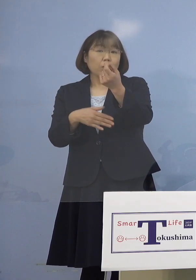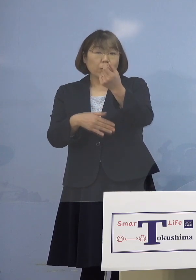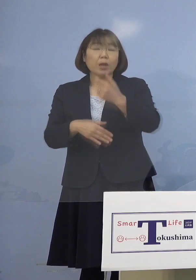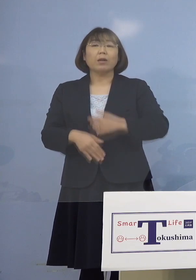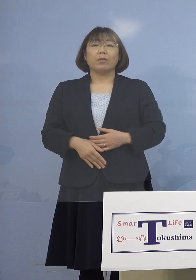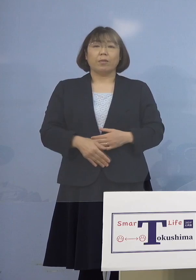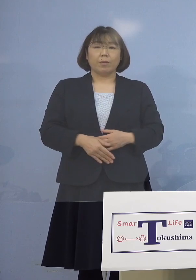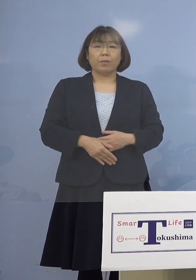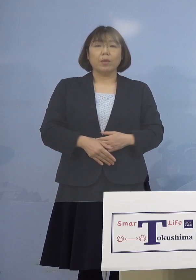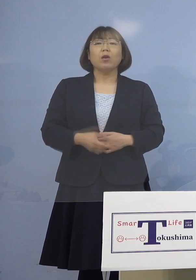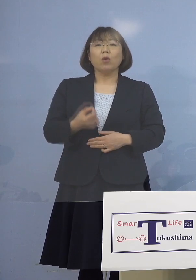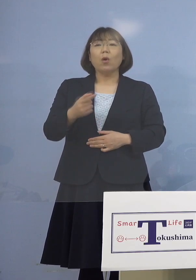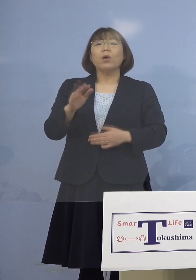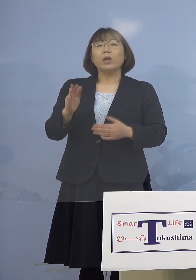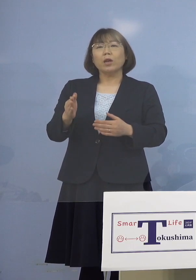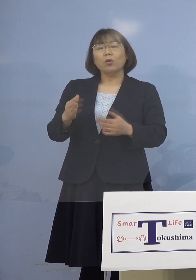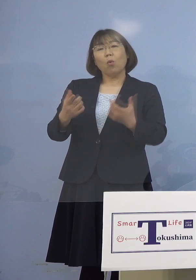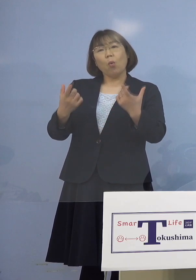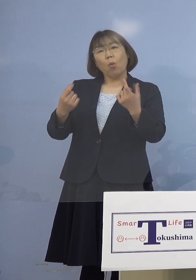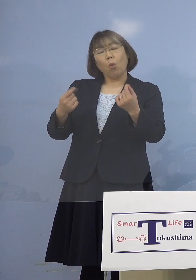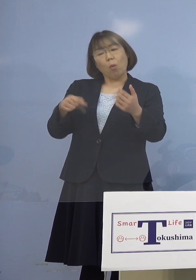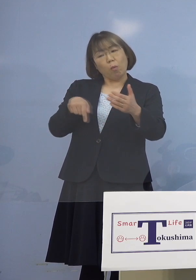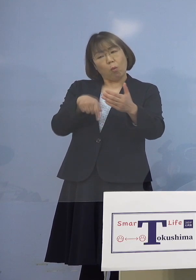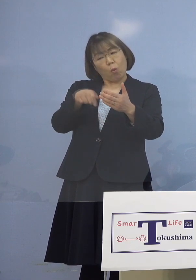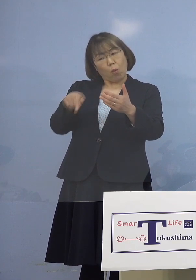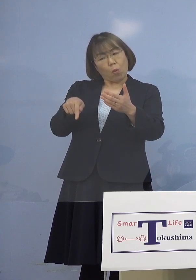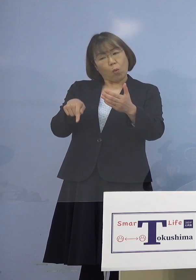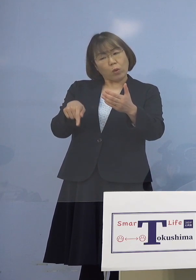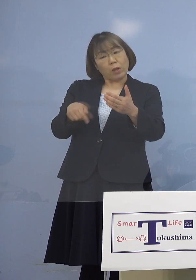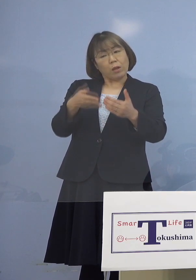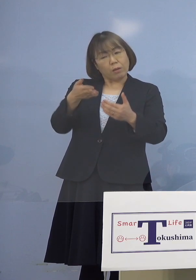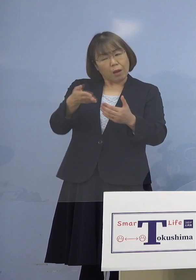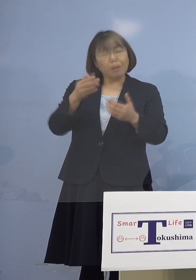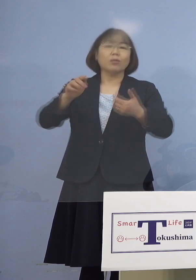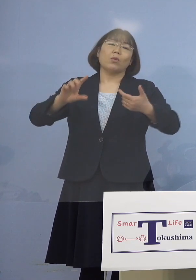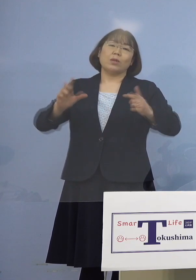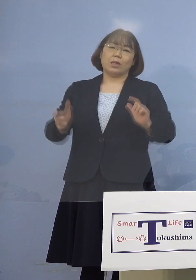ただ同じ形態ですかというと 形態は初めての（カラオケ）ボックス